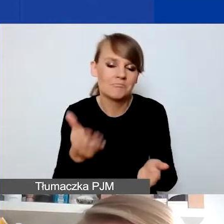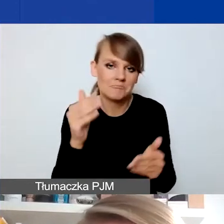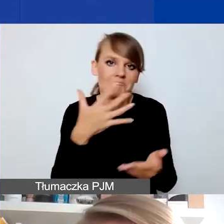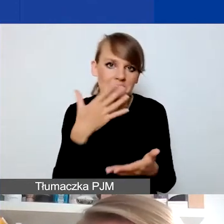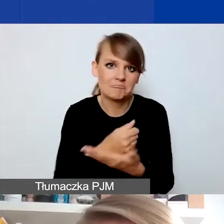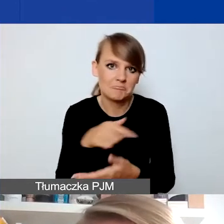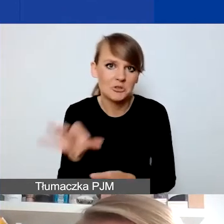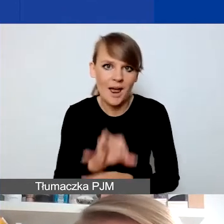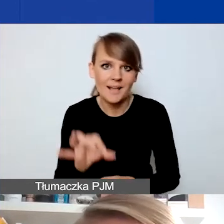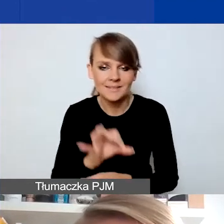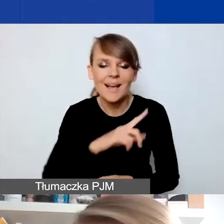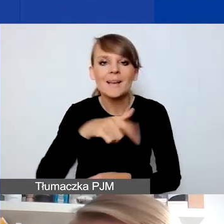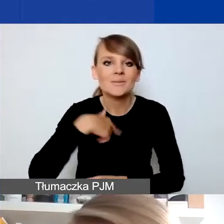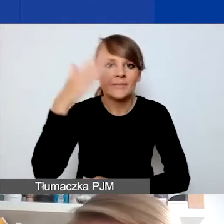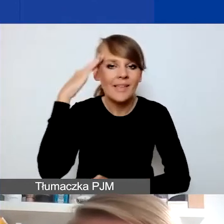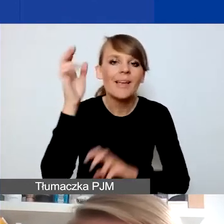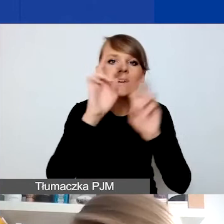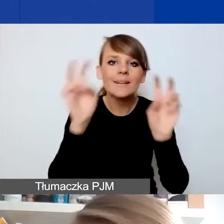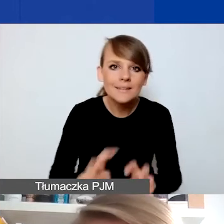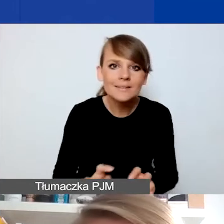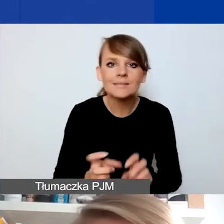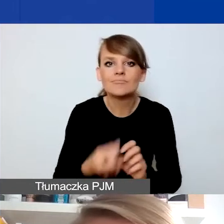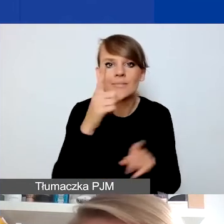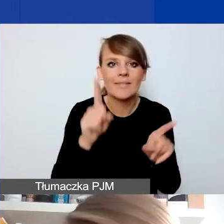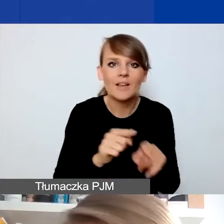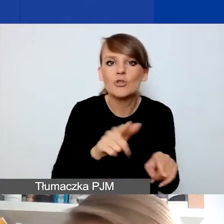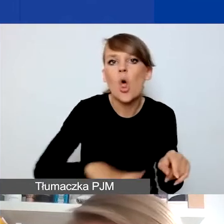że, po pierwsze, kryzysy wydarzają się też lokalnie. Nie wszystkie kryzysy